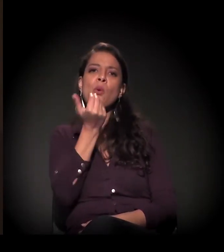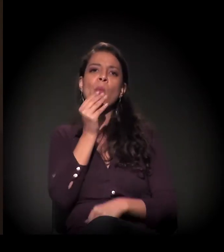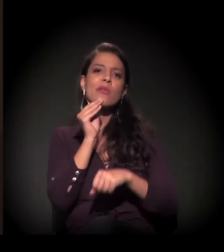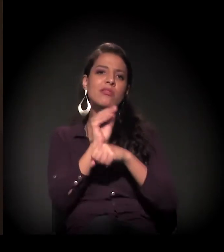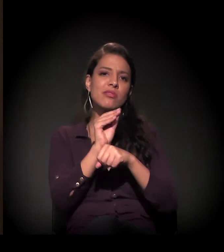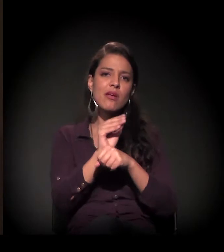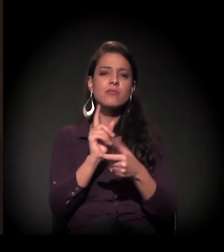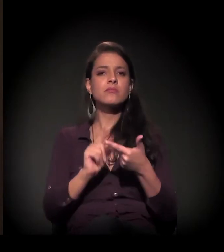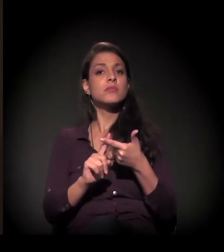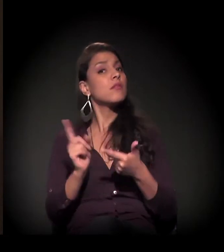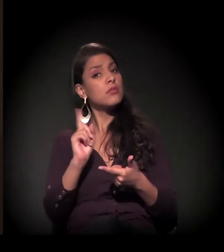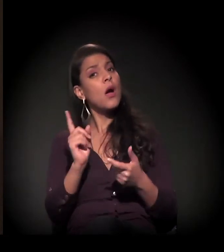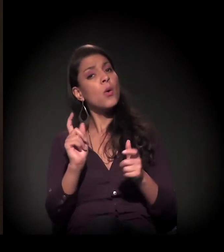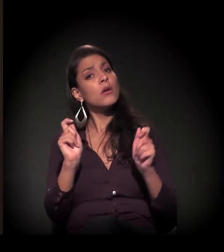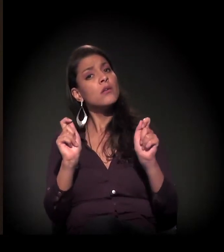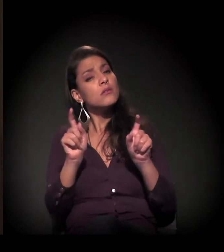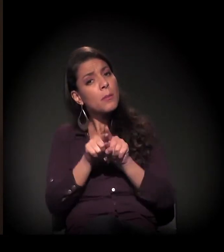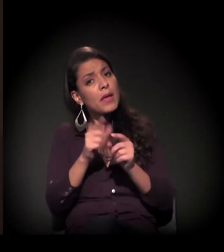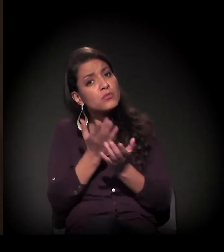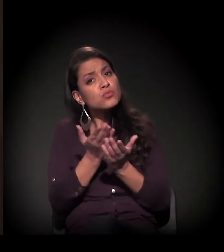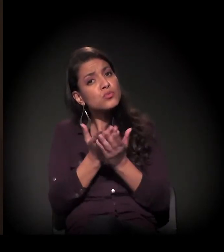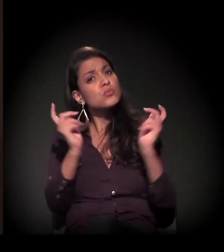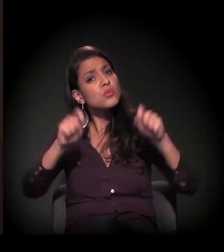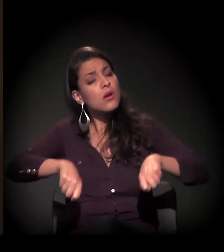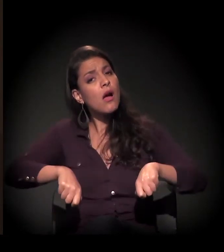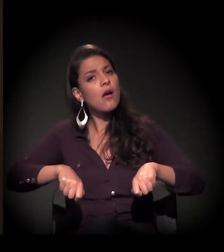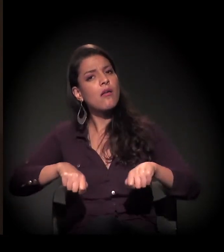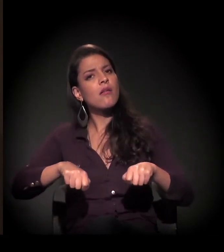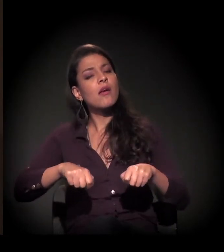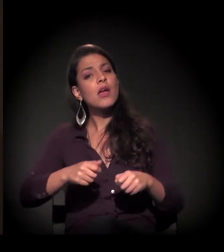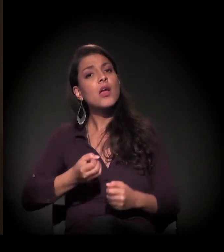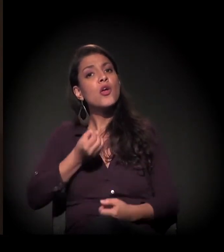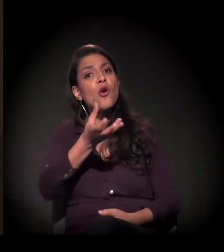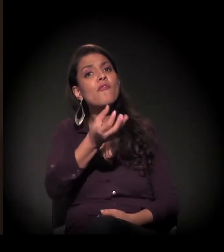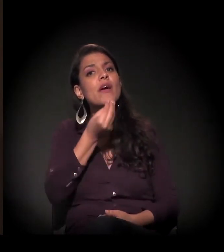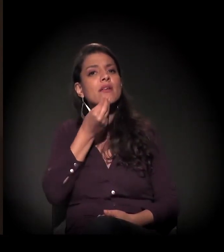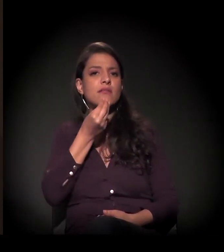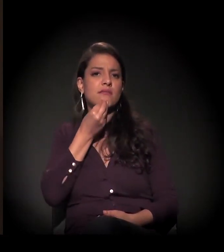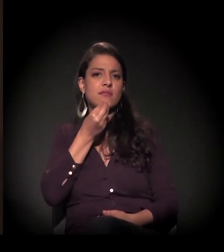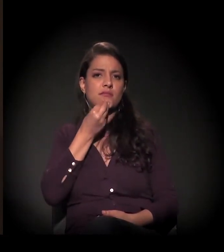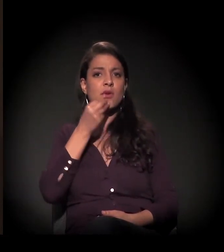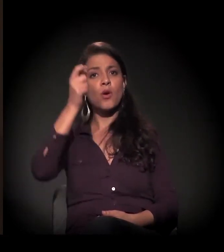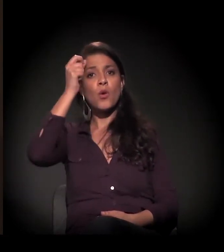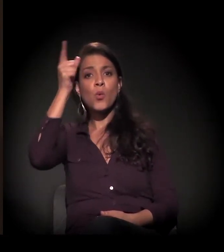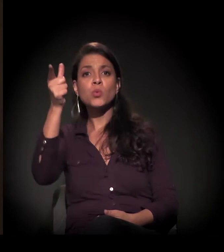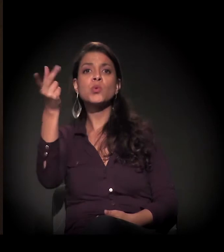é dar capacitação e oferecer essa oportunidade de cultura,